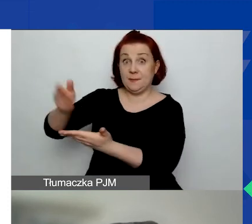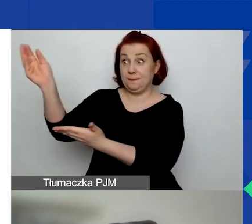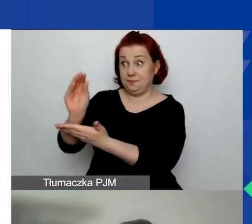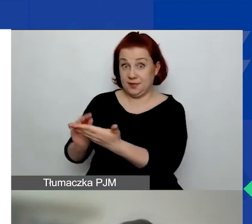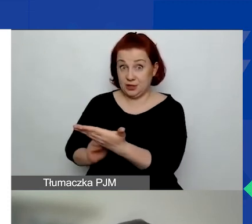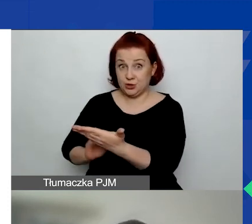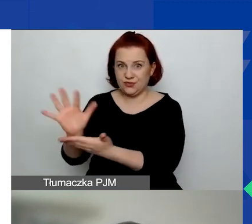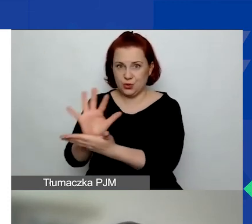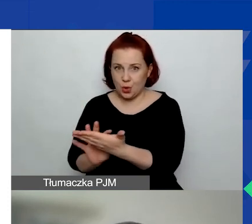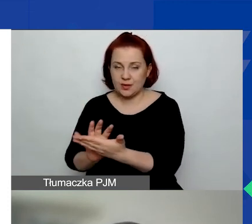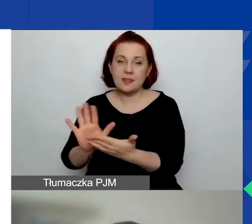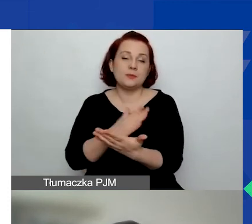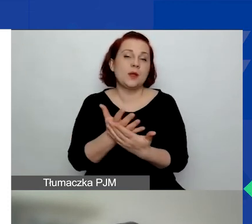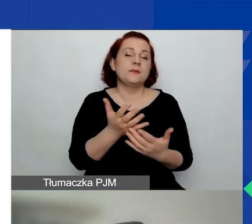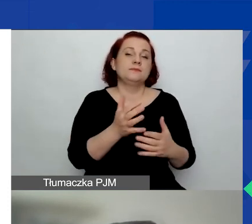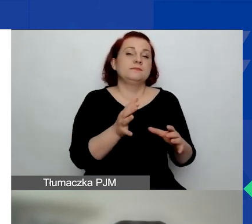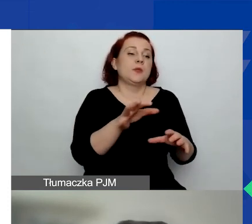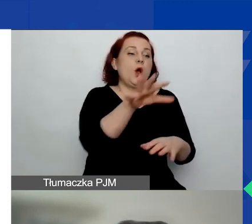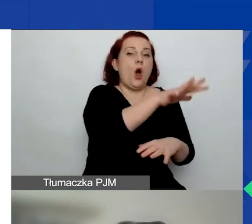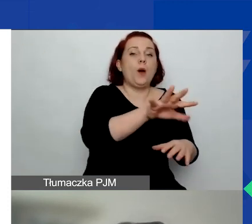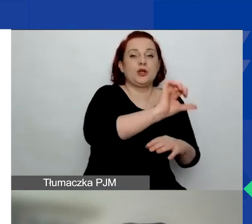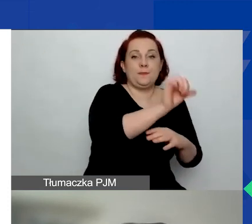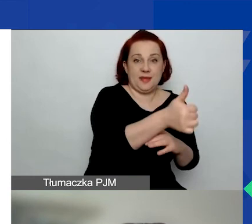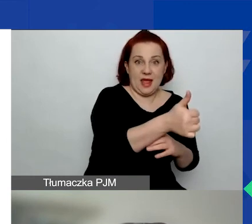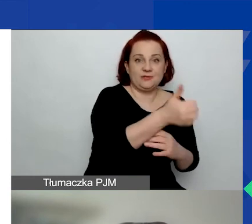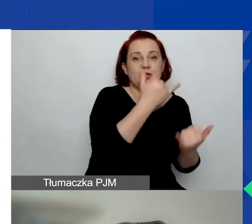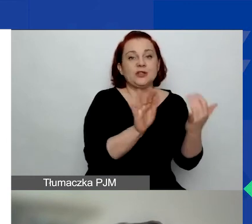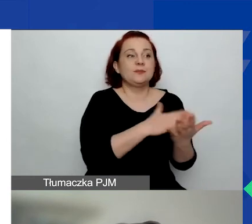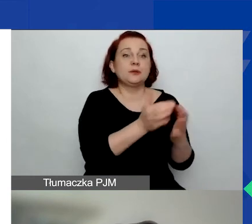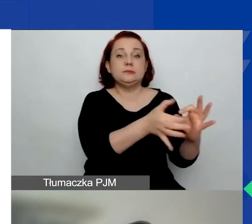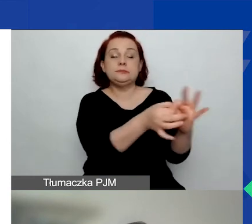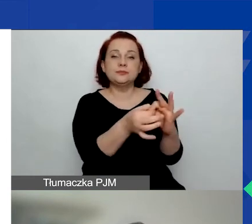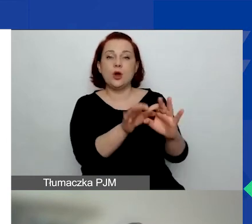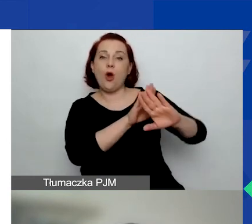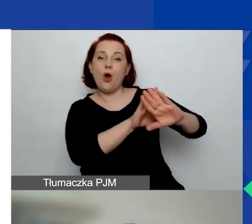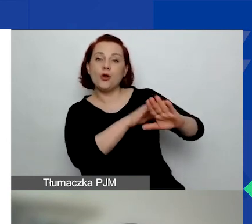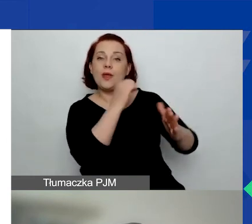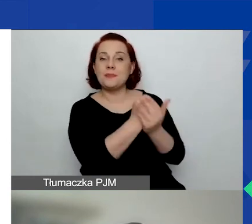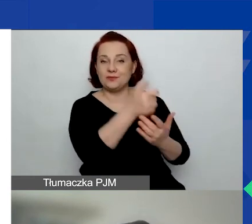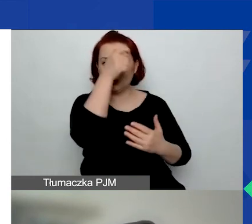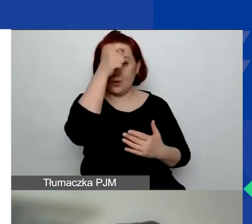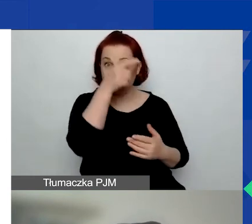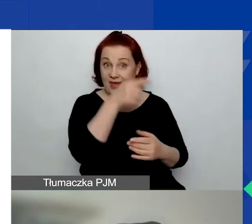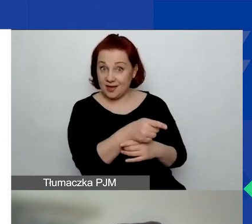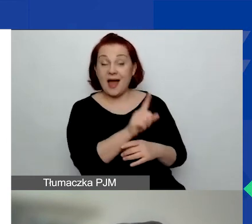Obszar pierwszy, jeżeli wniosek dotyczy ochrony praw człowieka, ale możecie również wybrać